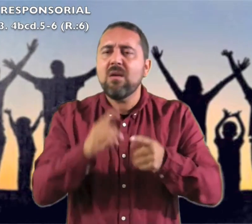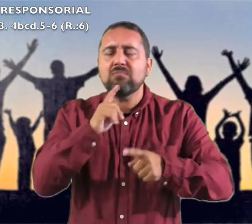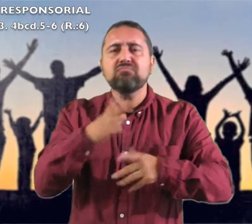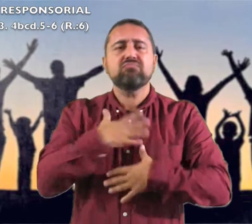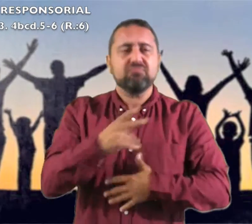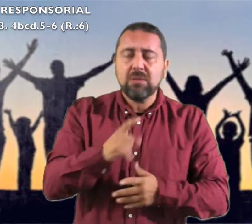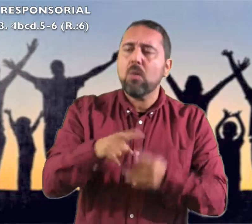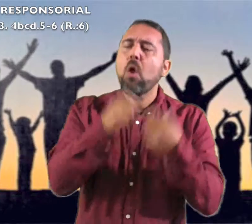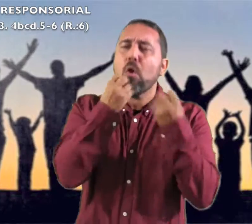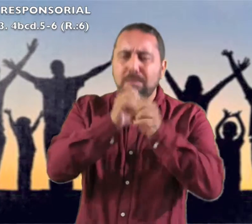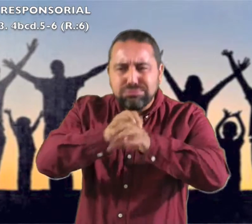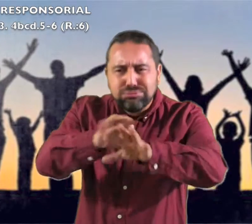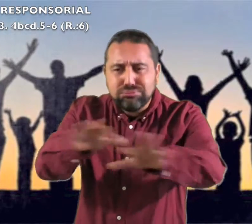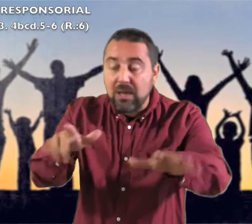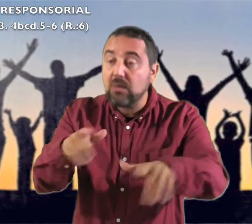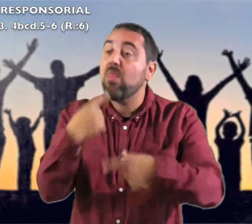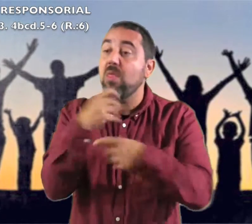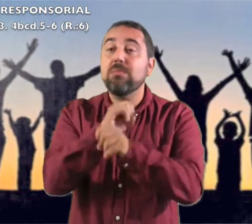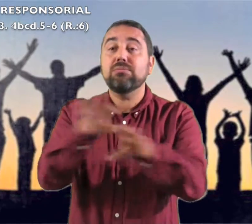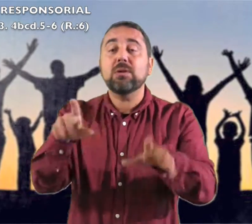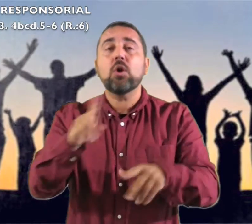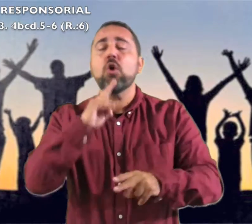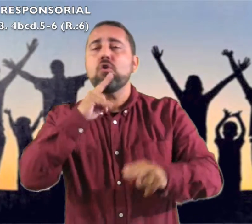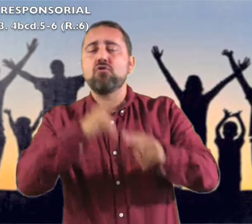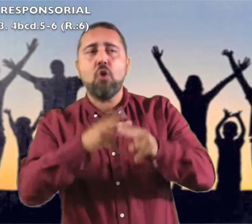sus hazañas, proclamad que su nombre es excelso. Respondemos: Gritad jubilosos: "Qué grande es en medio de ti el Santo de Israel"